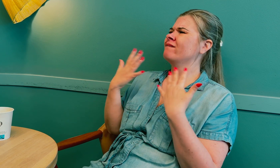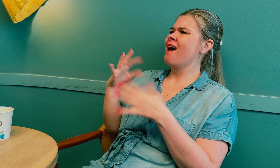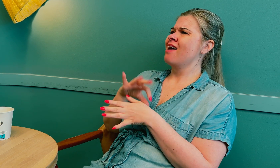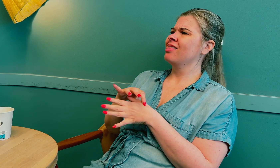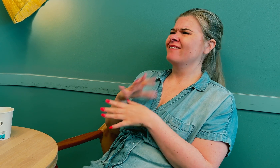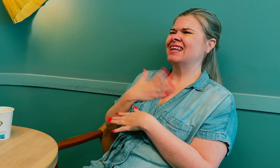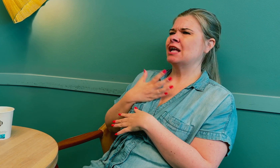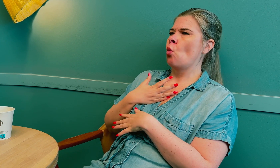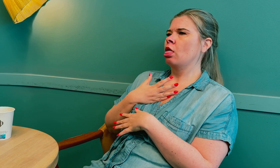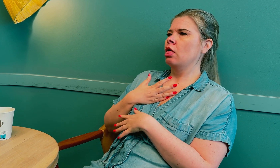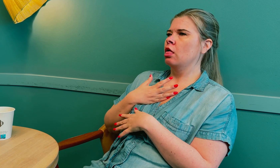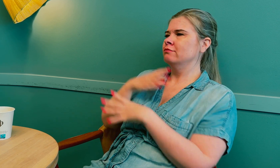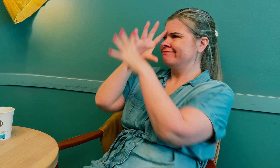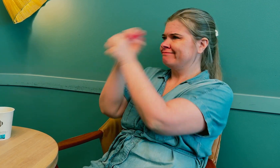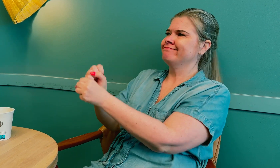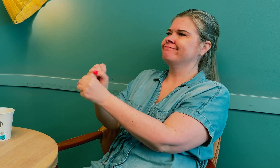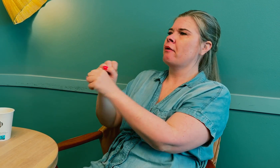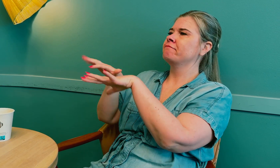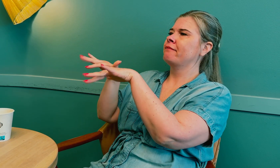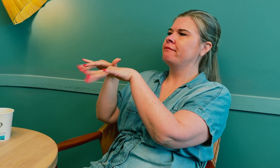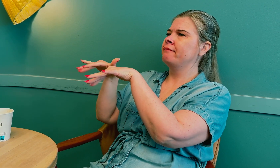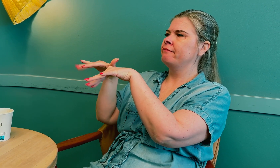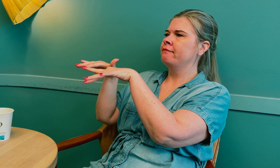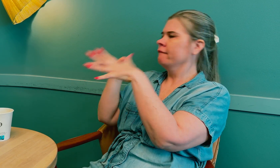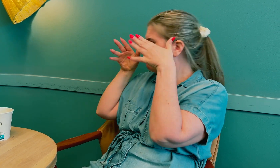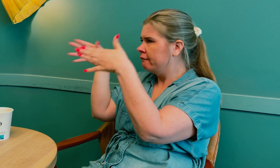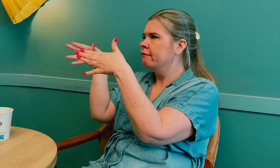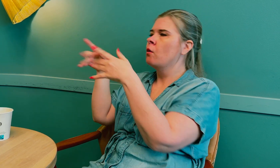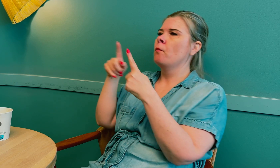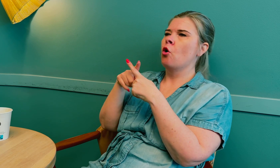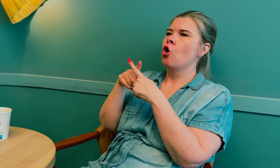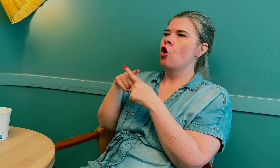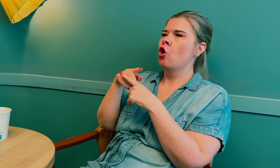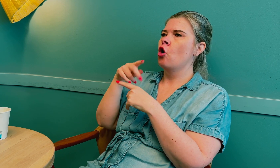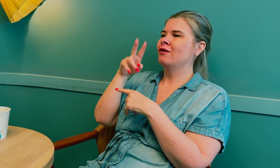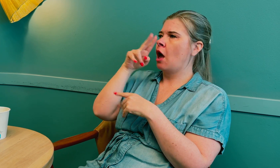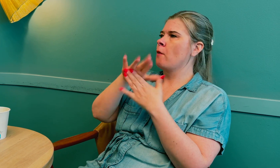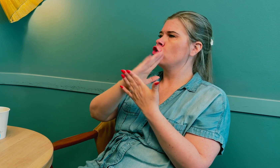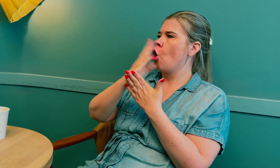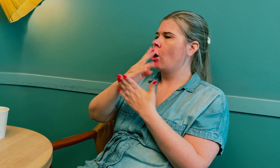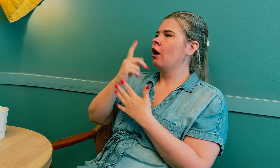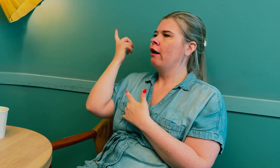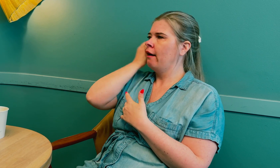Jeg opplever at legen ofte er veldig opptatt av å skrive på datamaskinen og ser på tolken, –